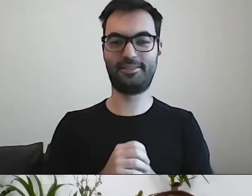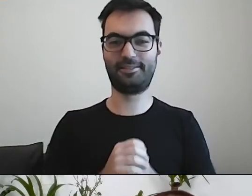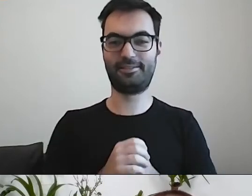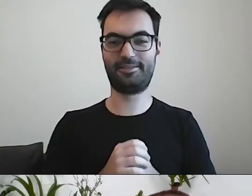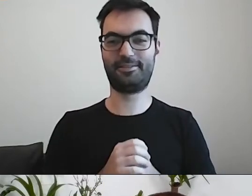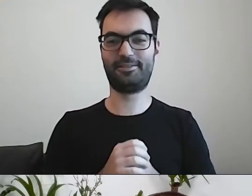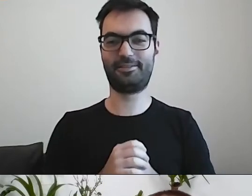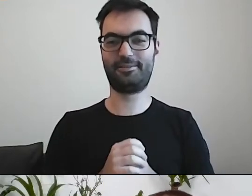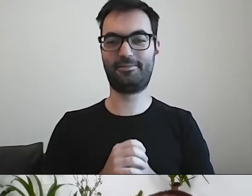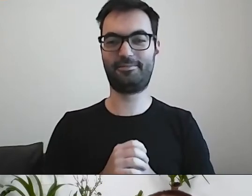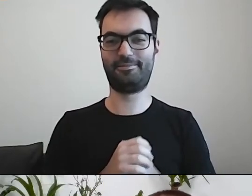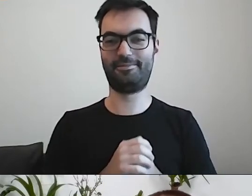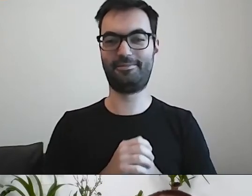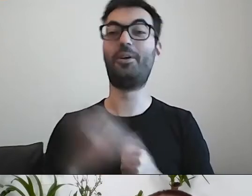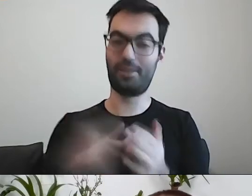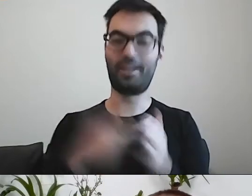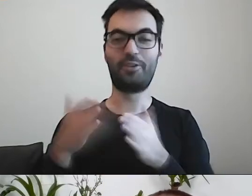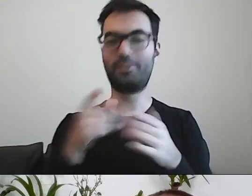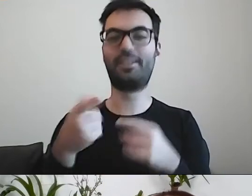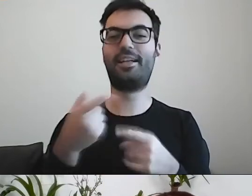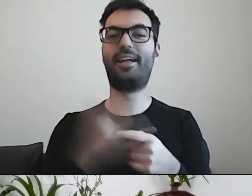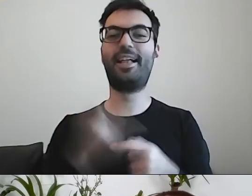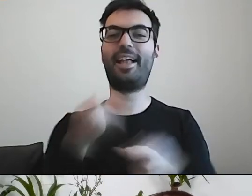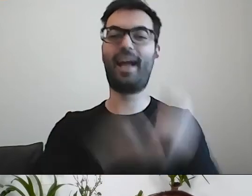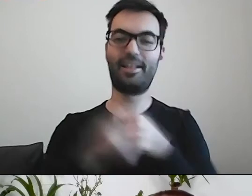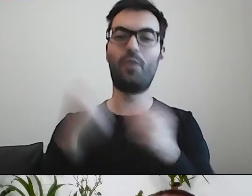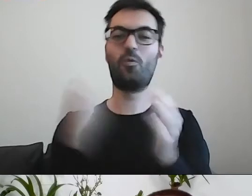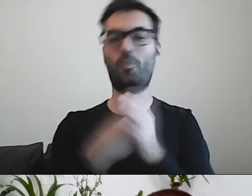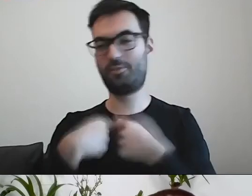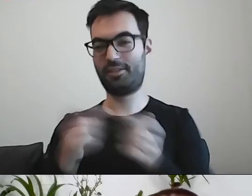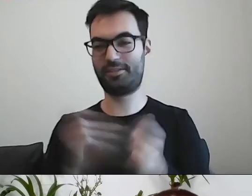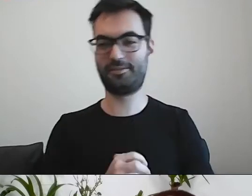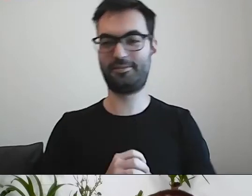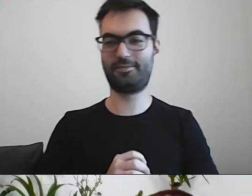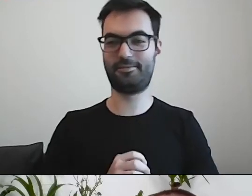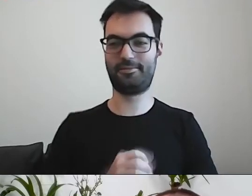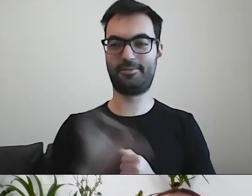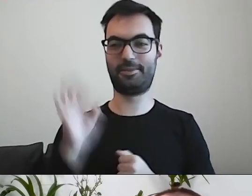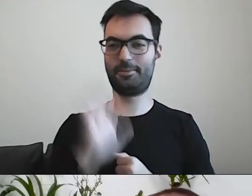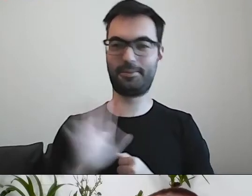Można dokonać nabycia na drodze transakcji kupna-sprzedaży. MAŁGORZATA: O, słodki losie!